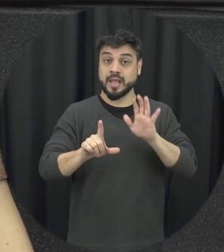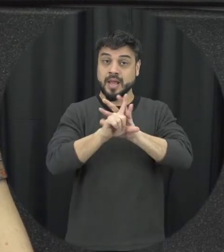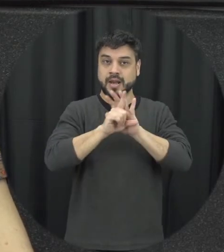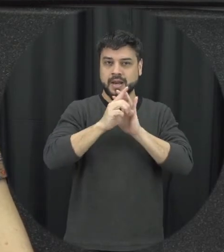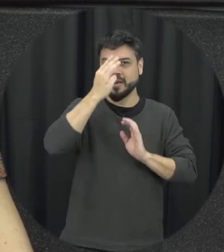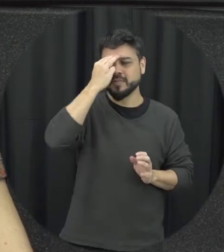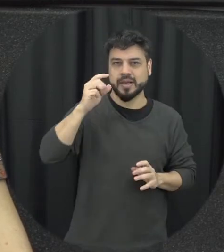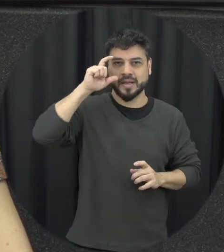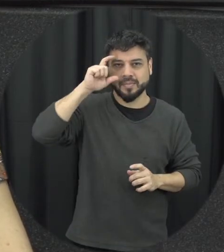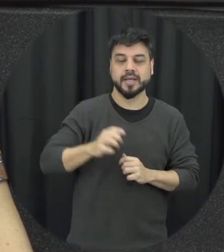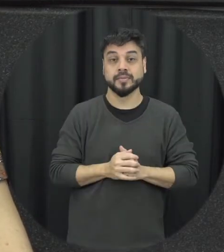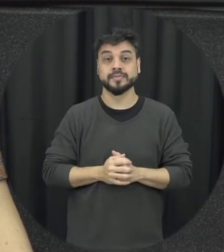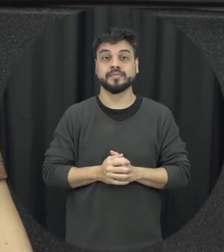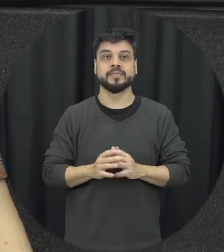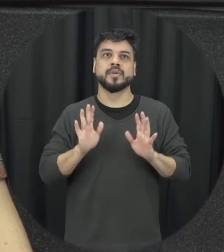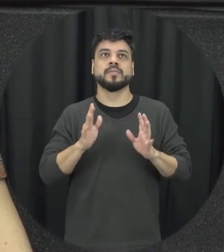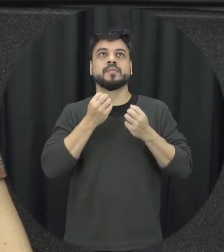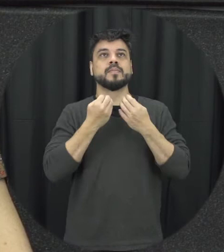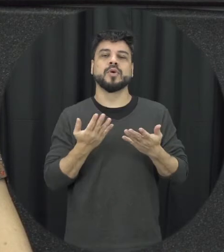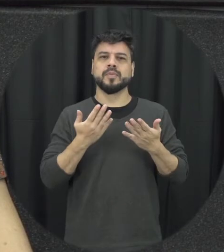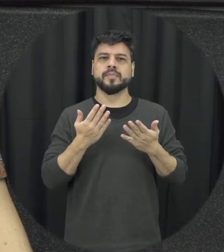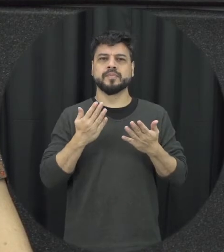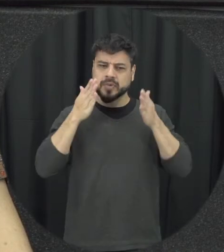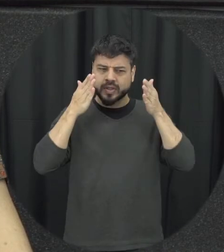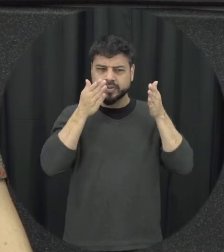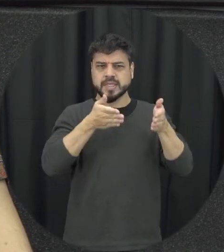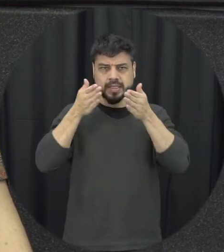principal conquistas a lei foi dada visibilidade para essa temática da violência contra mulher